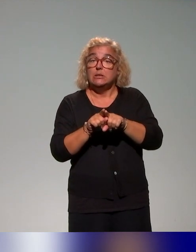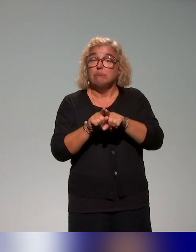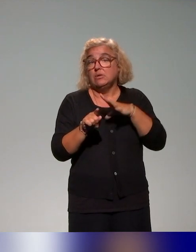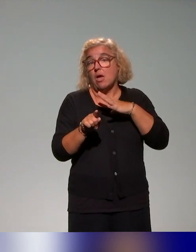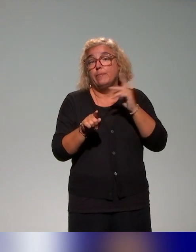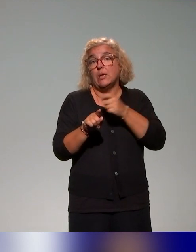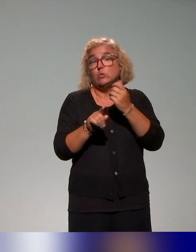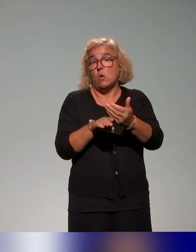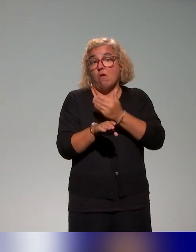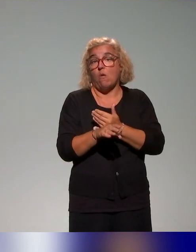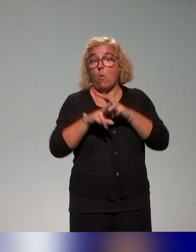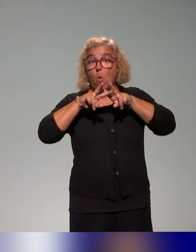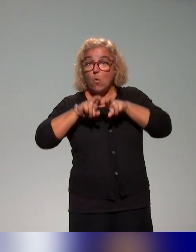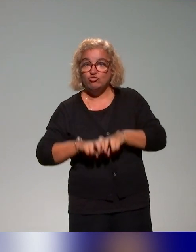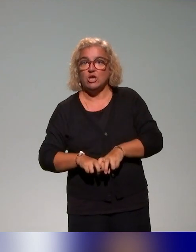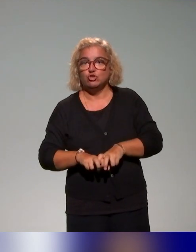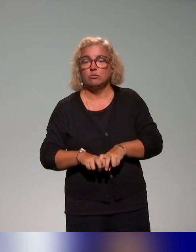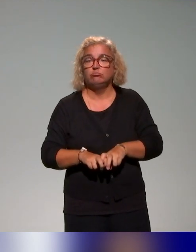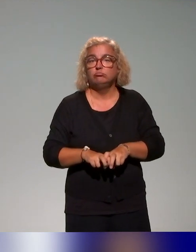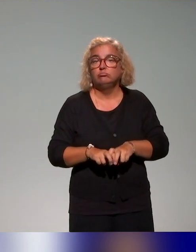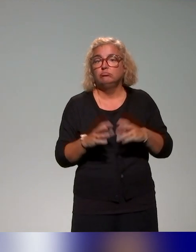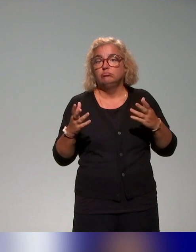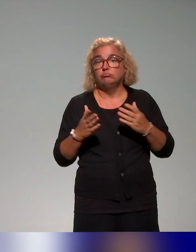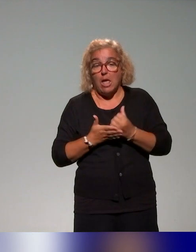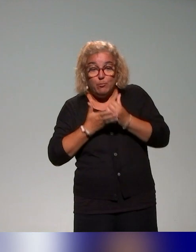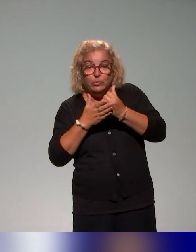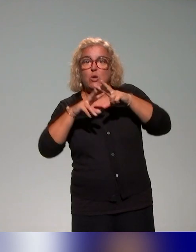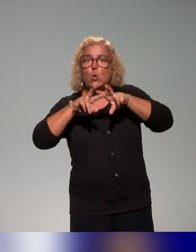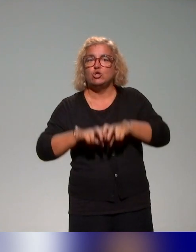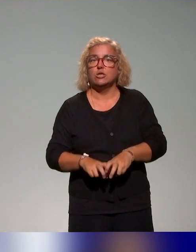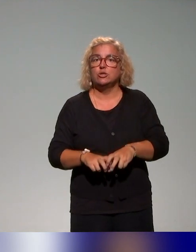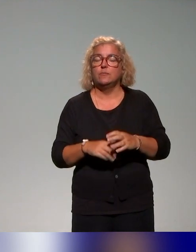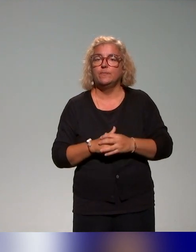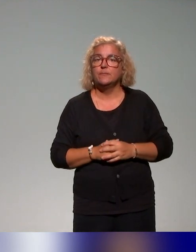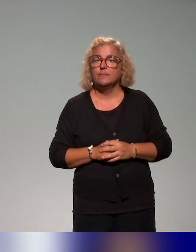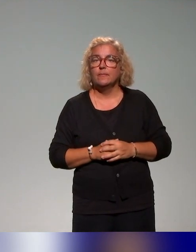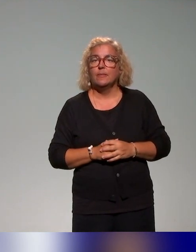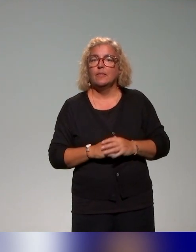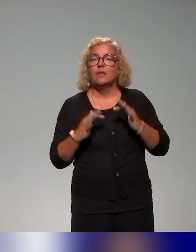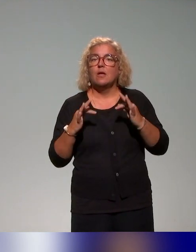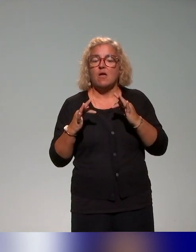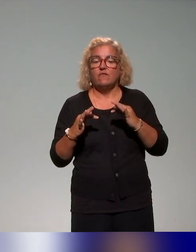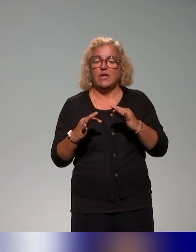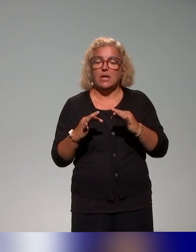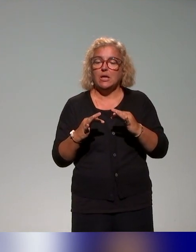c'est-à-dire que c'est dans cette démarche itérative un appui recherche, puisque, notamment, au niveau de l'INSPÉ, une collègue ingénieure